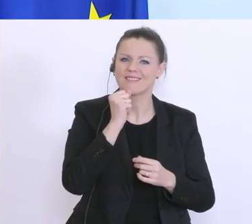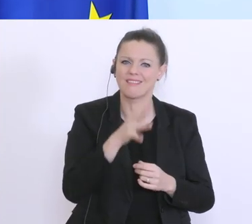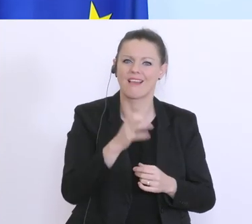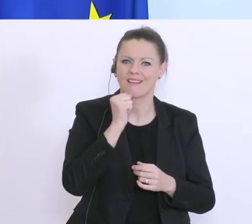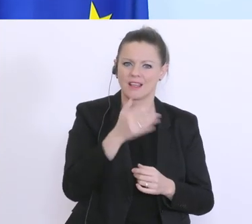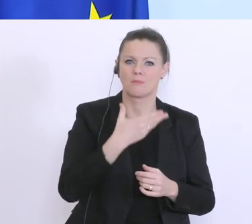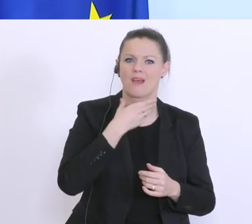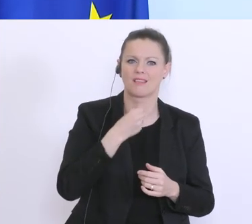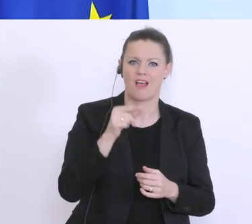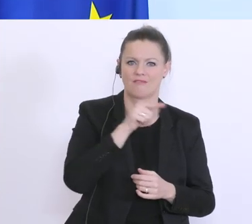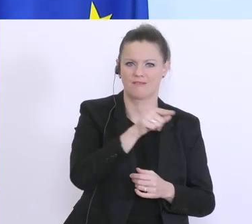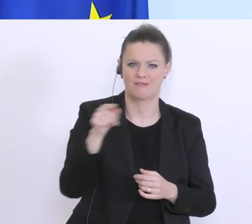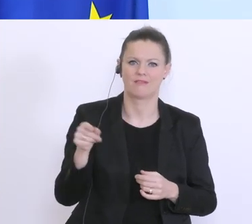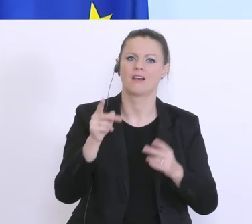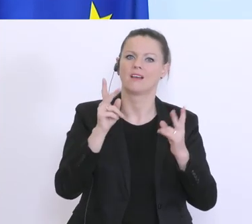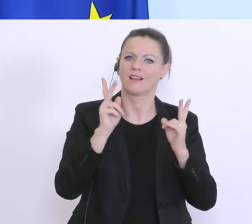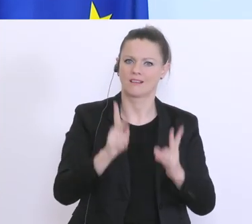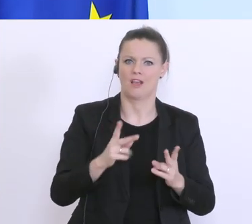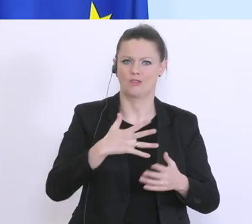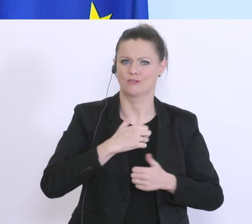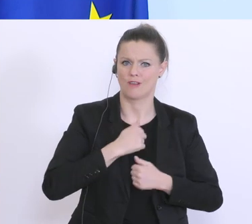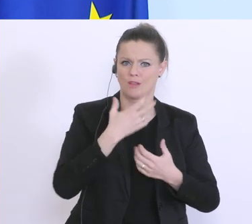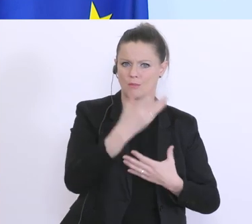und da auch ein Danke, an alle die die an vorderster Front hier mitarbeiten.